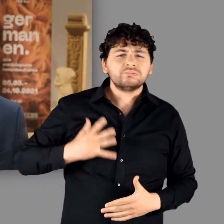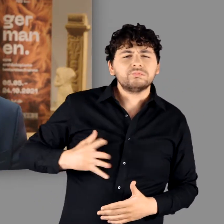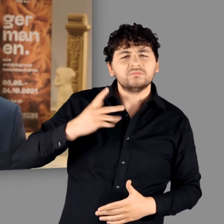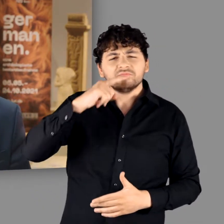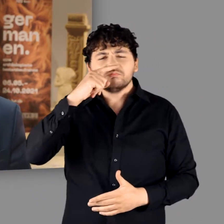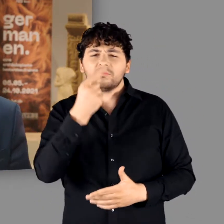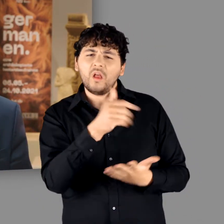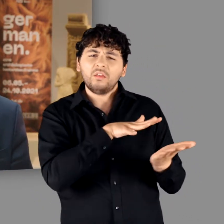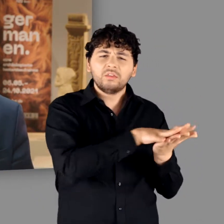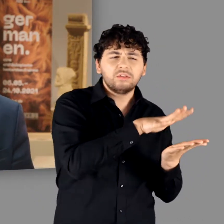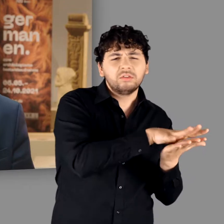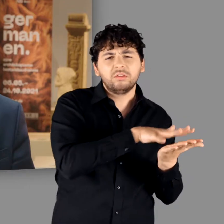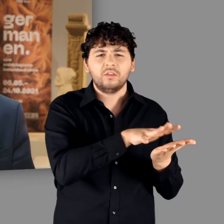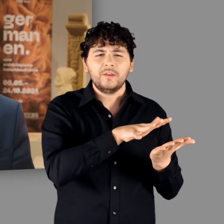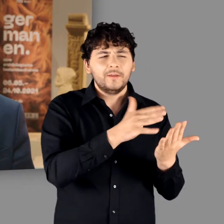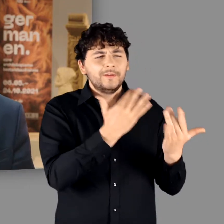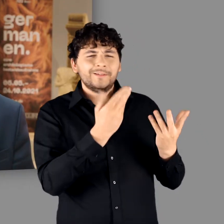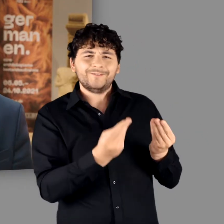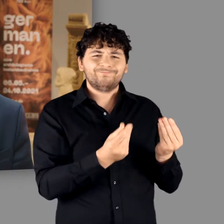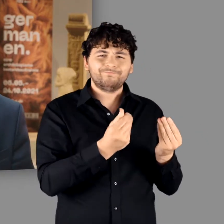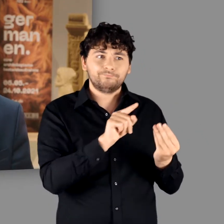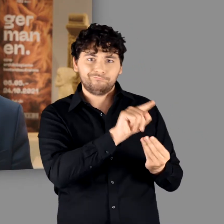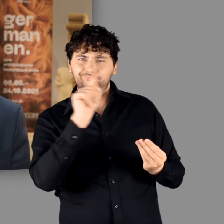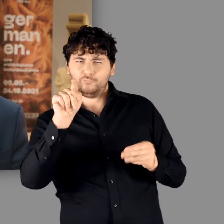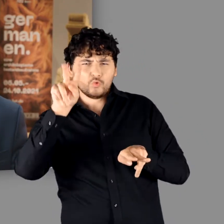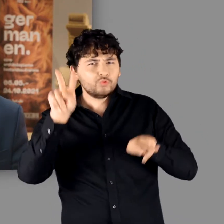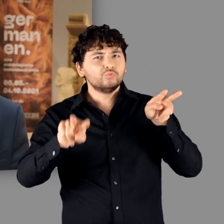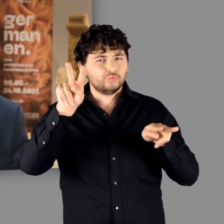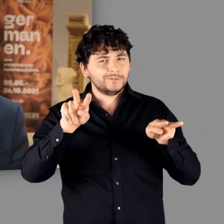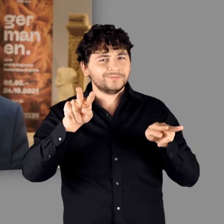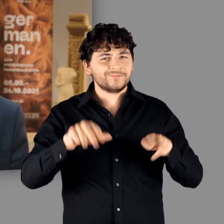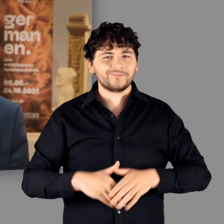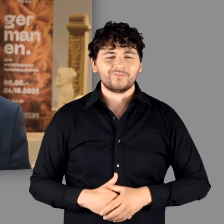deren zunehmend dekadenten Lebensstil er kritisch reflektierte.